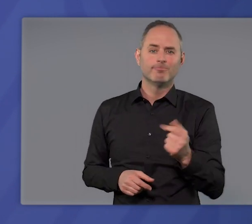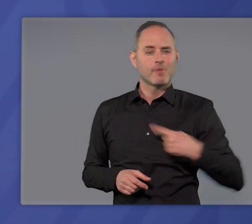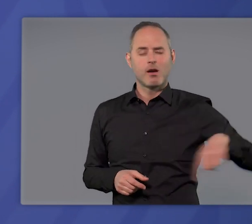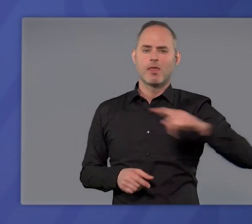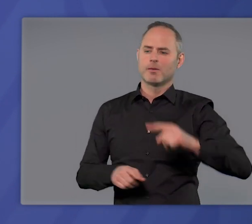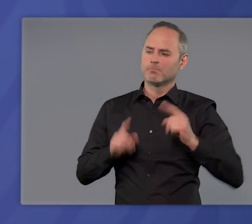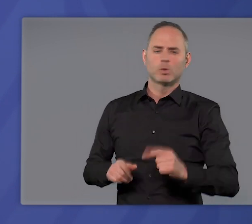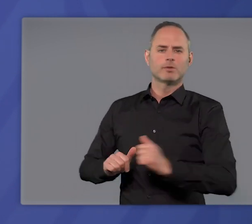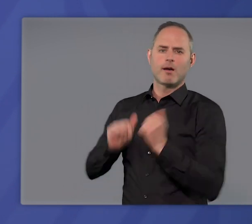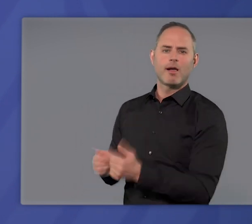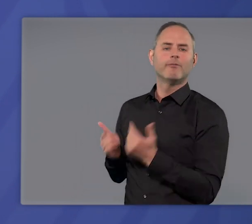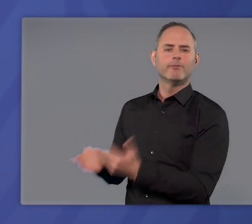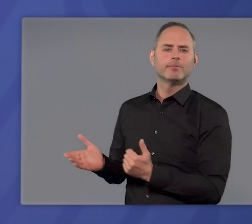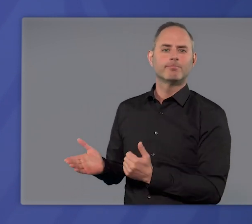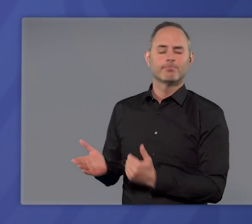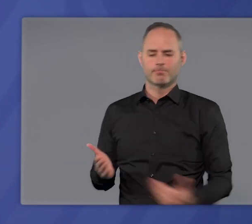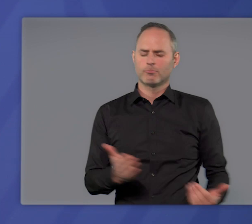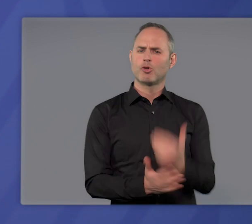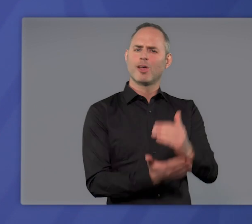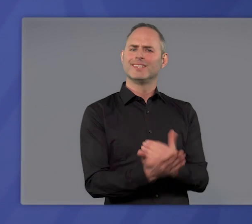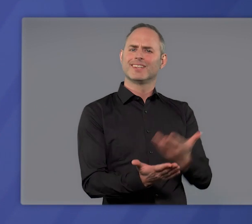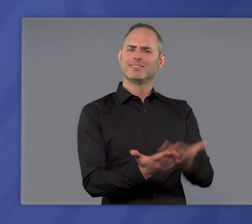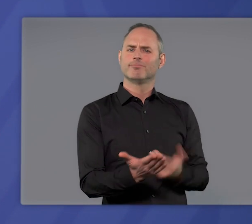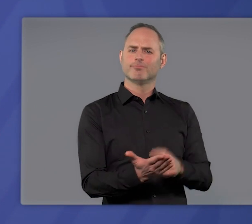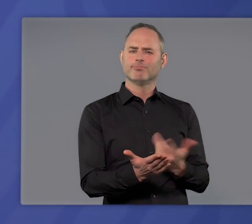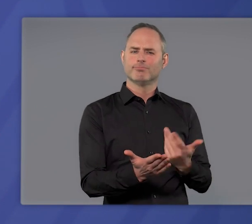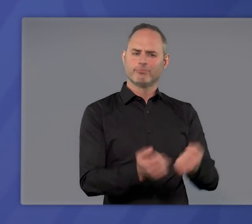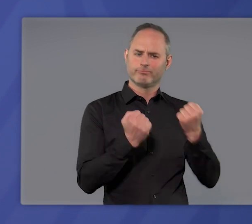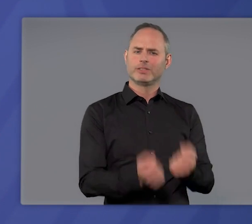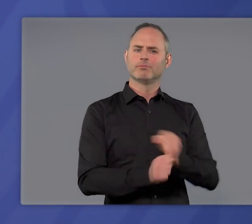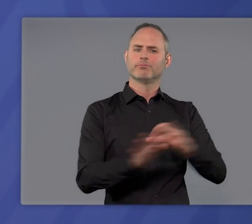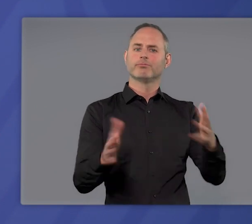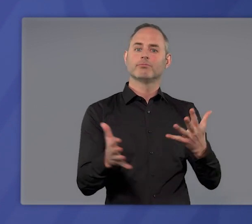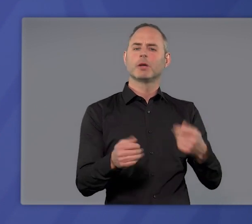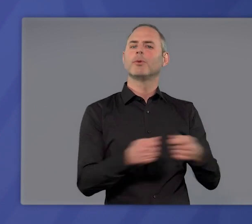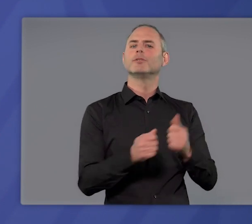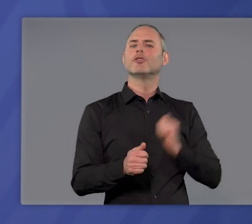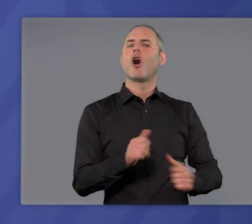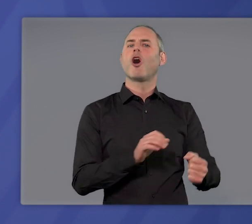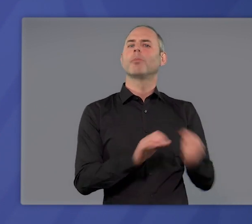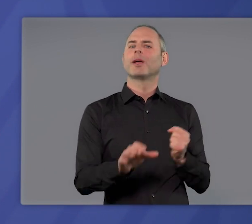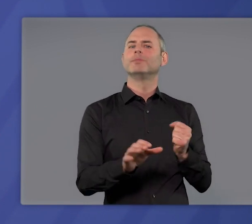wir alle müssen helfen. Das neue Gesetz und die in ihr festgelegte Bundes-Notbremse